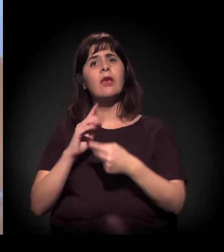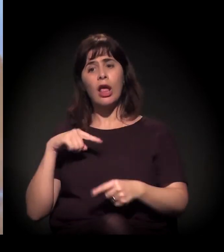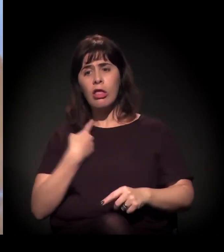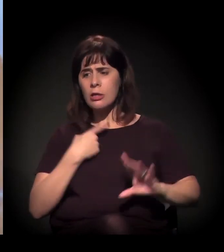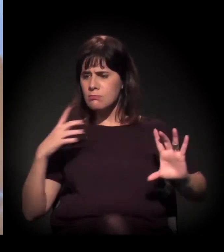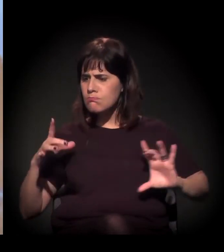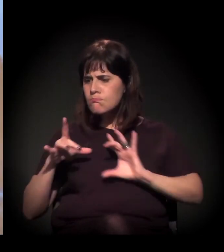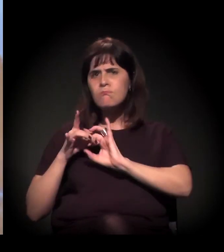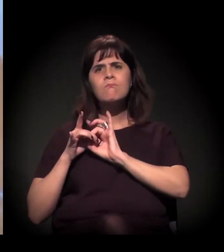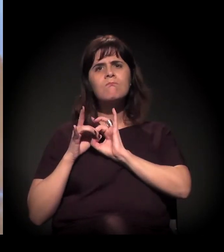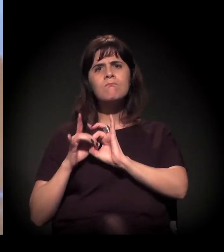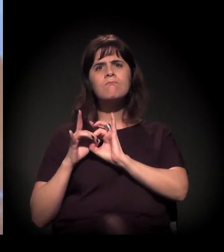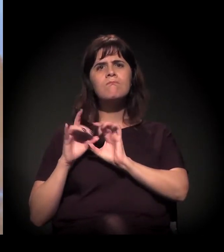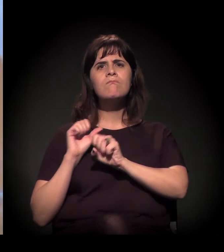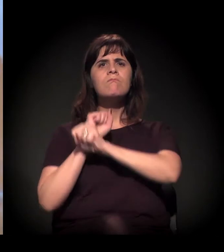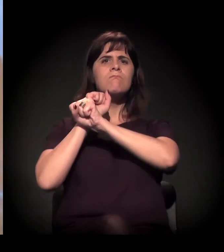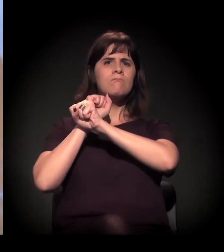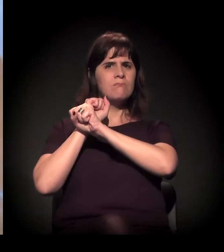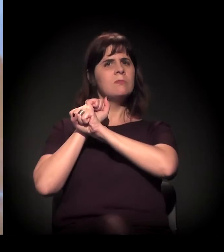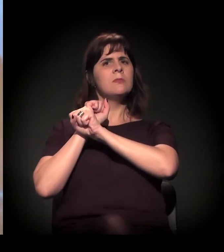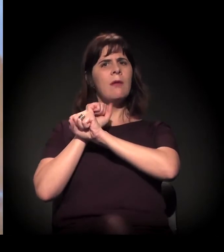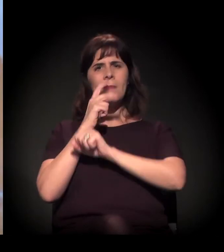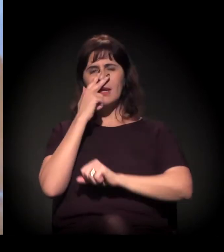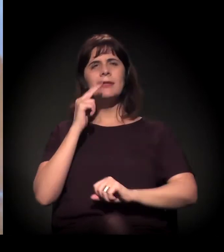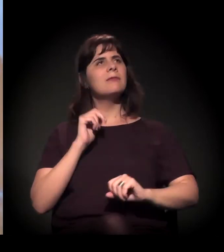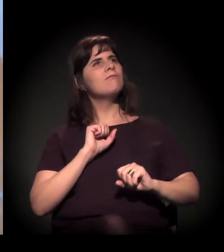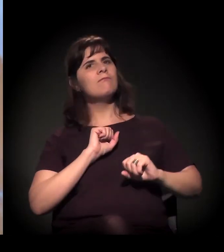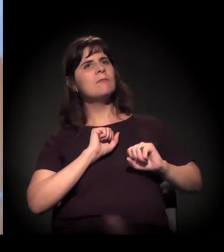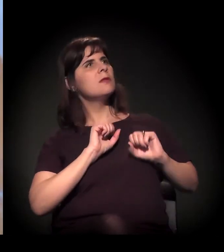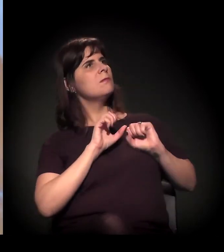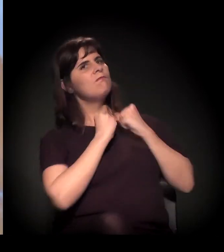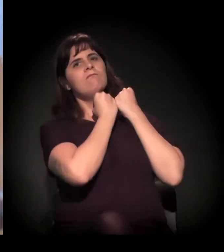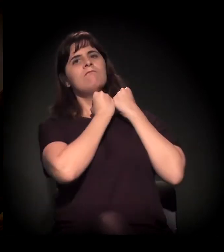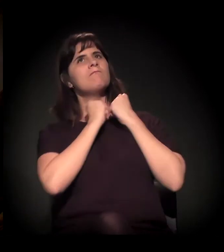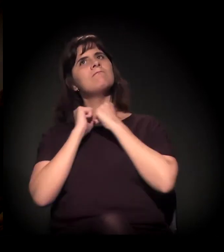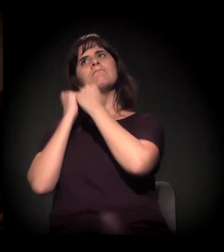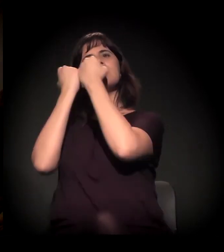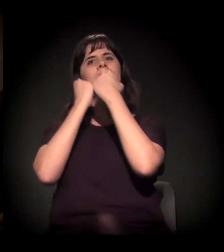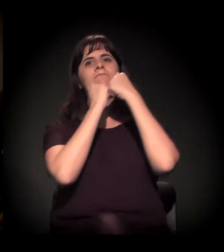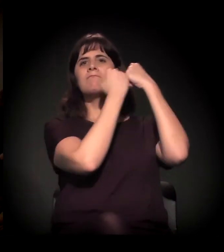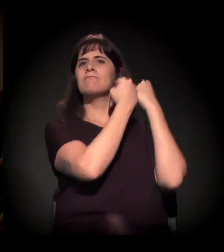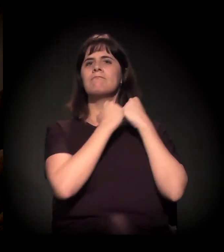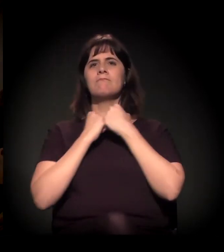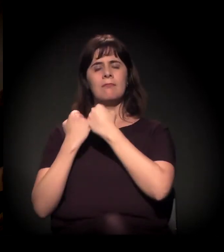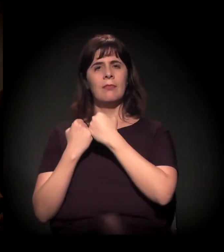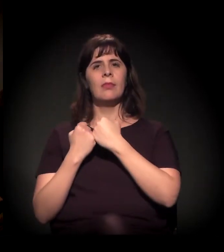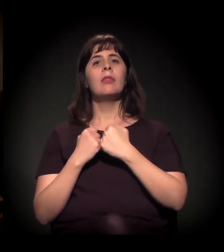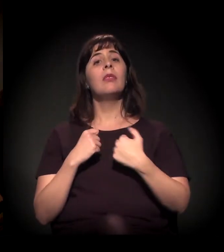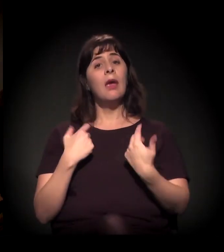É claro que... eu acho pertinente, um pouco, a maneira como ele coloca,